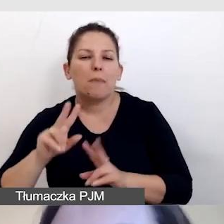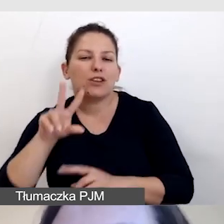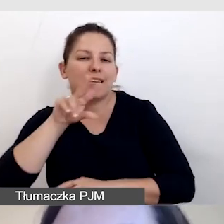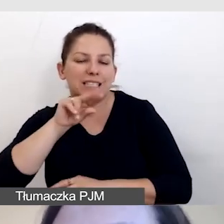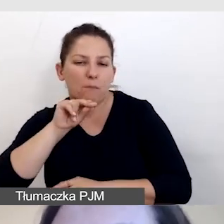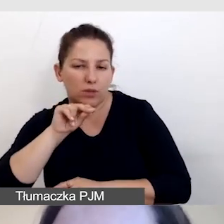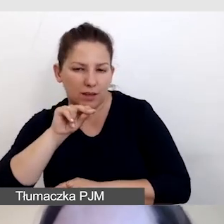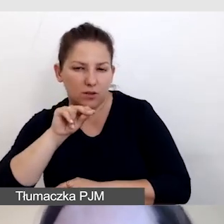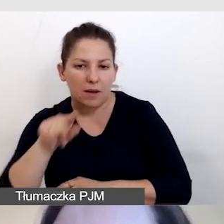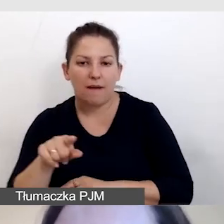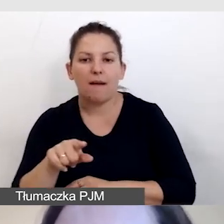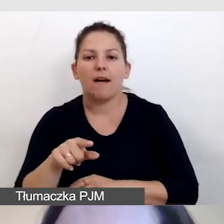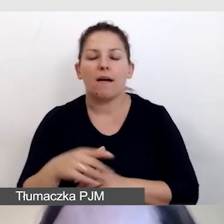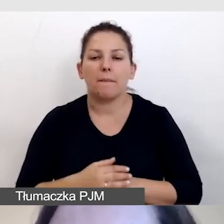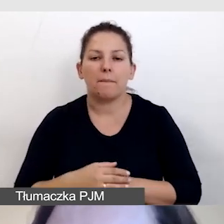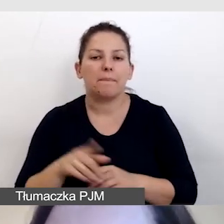by dodatkowo nie zagłuszać